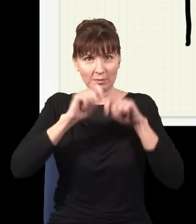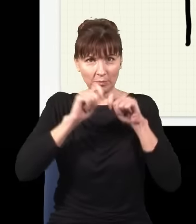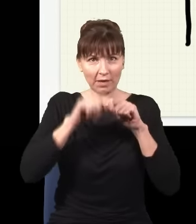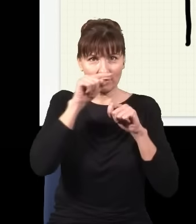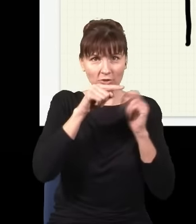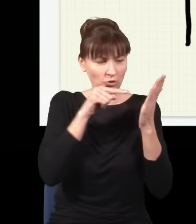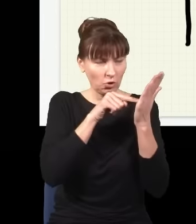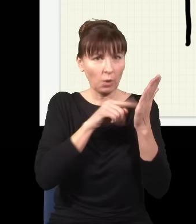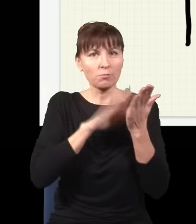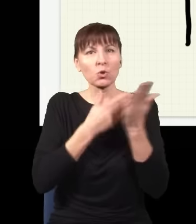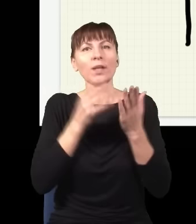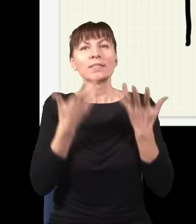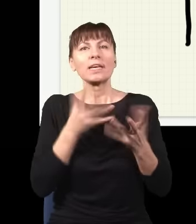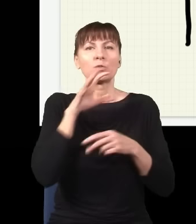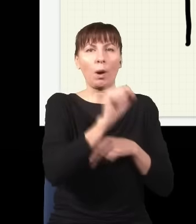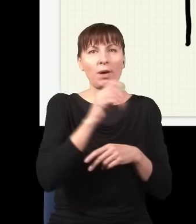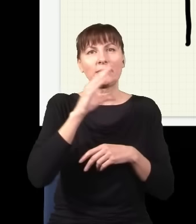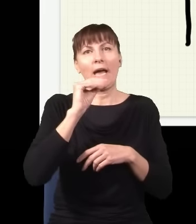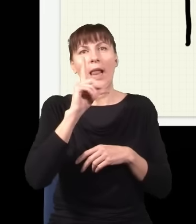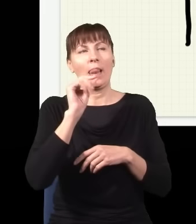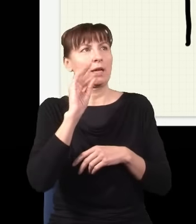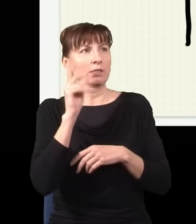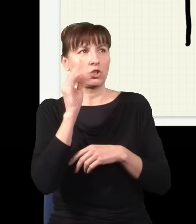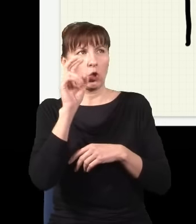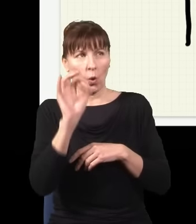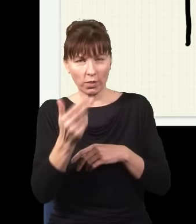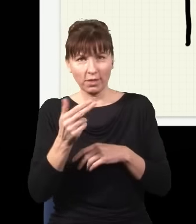jak chcę złapać elektron, to złapię go w jakimś nieprzewidywalnym miejscu i mogę tylko ewentualnie